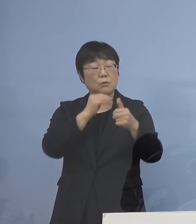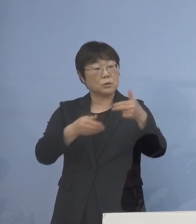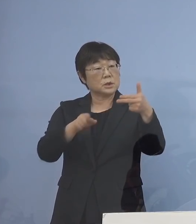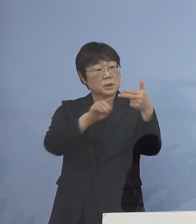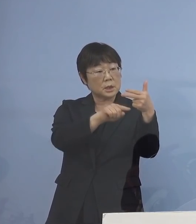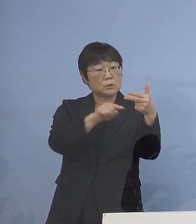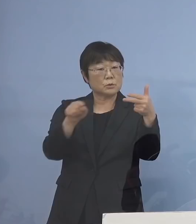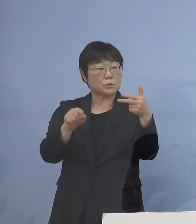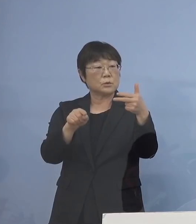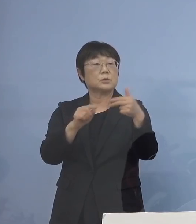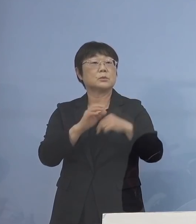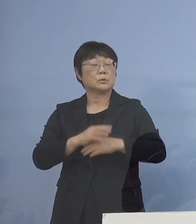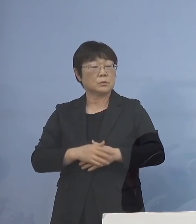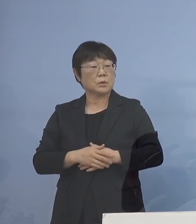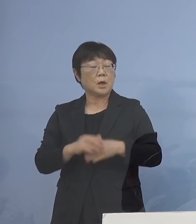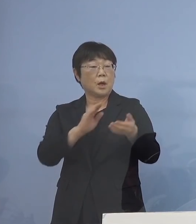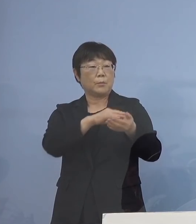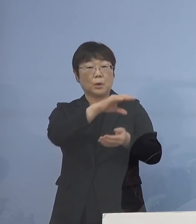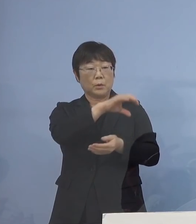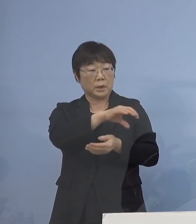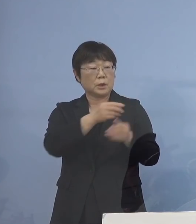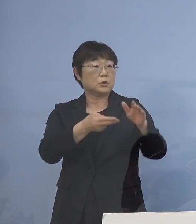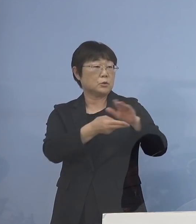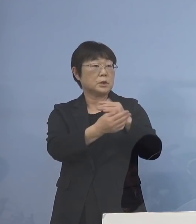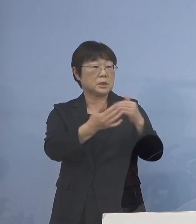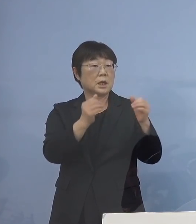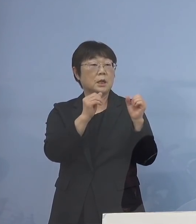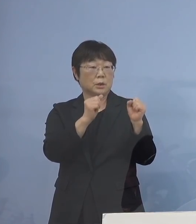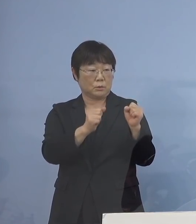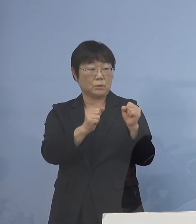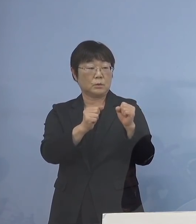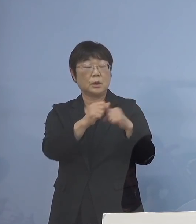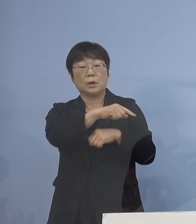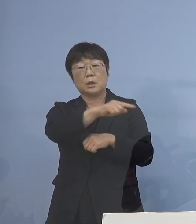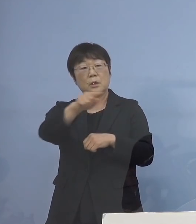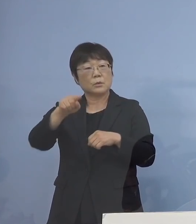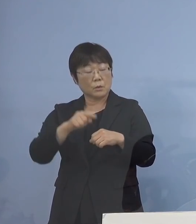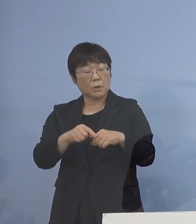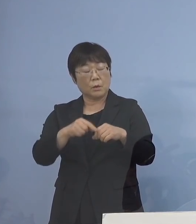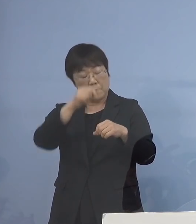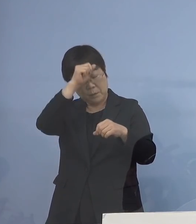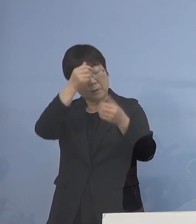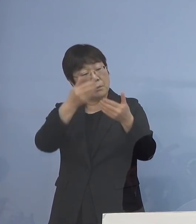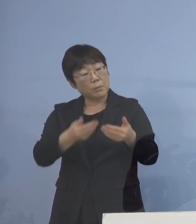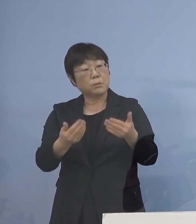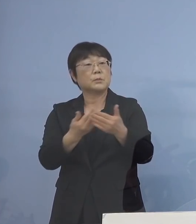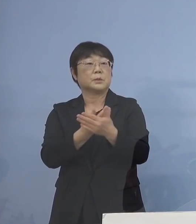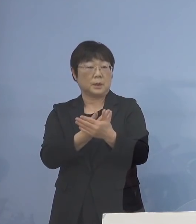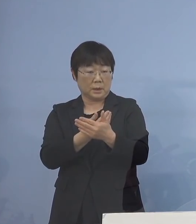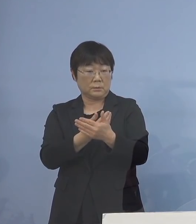また病院、入院者がおられる こういったところは 重篤化しやすいということが ありますので